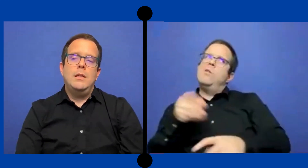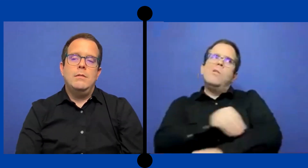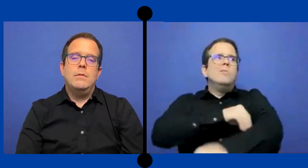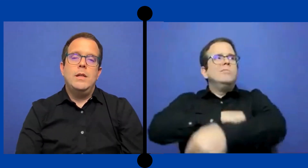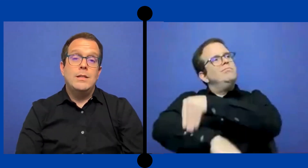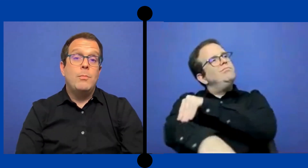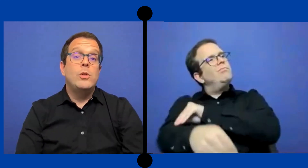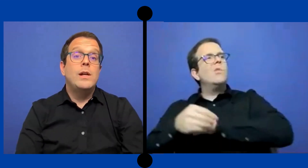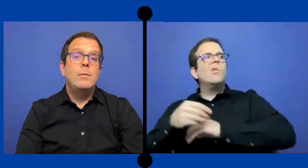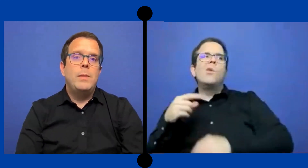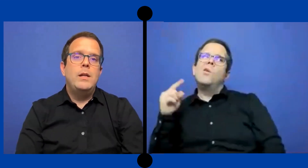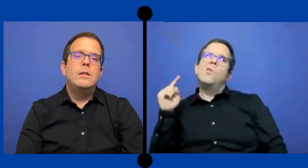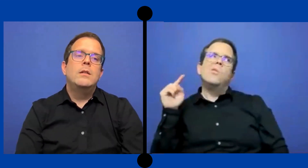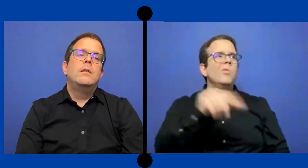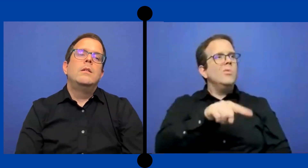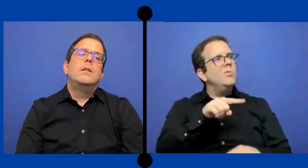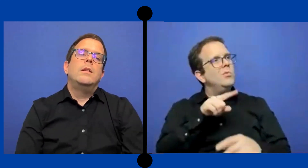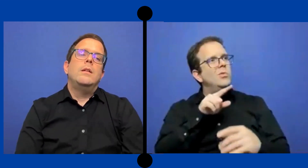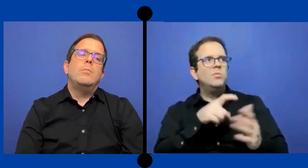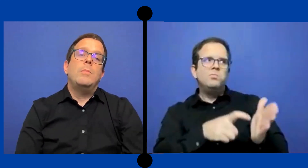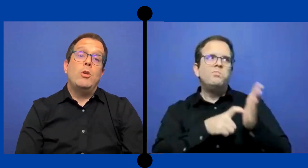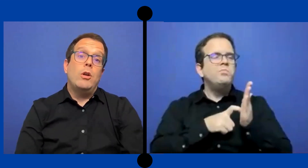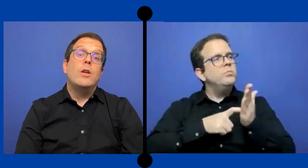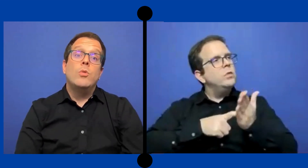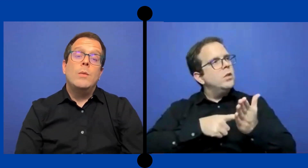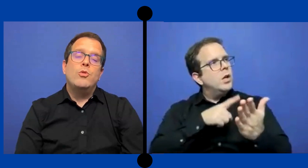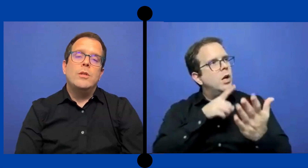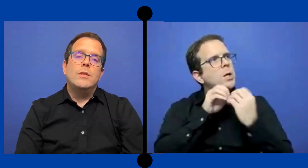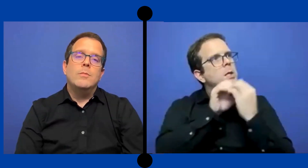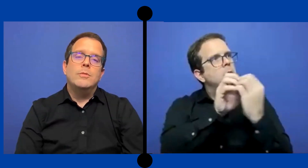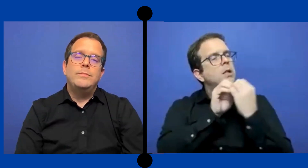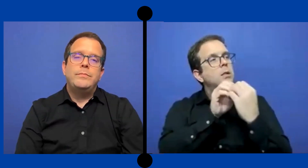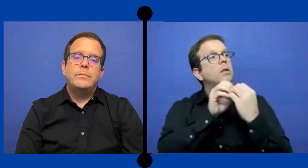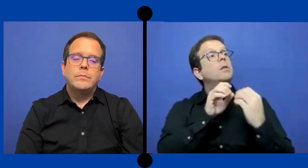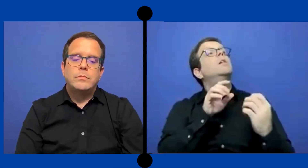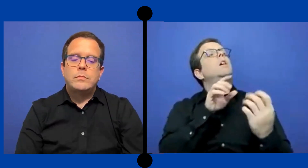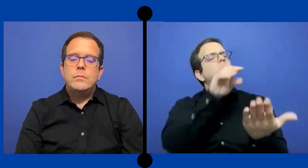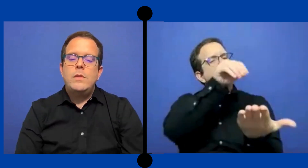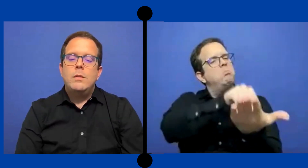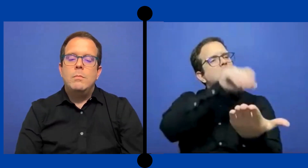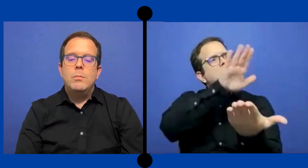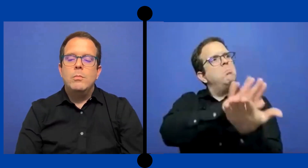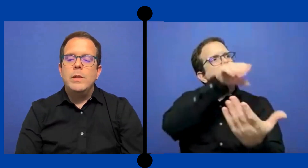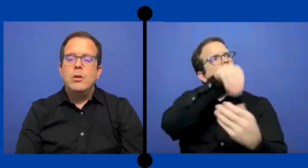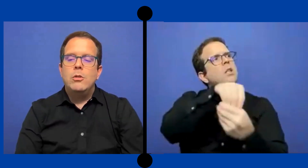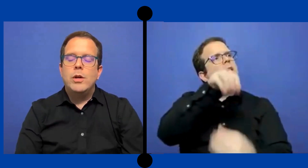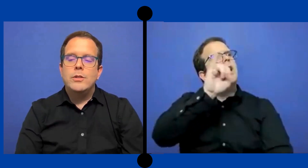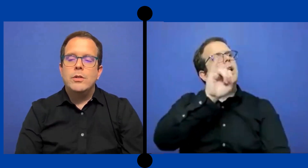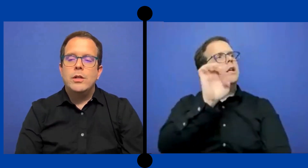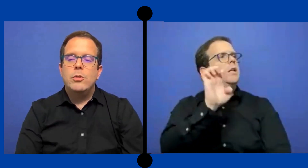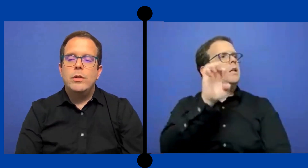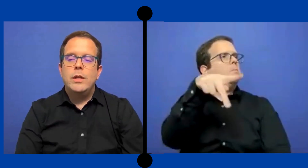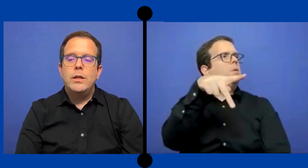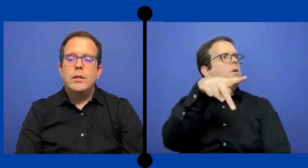Y que se ponga en el PEI Pero, ayuda muchísimo. Vi en ocasiones dónde